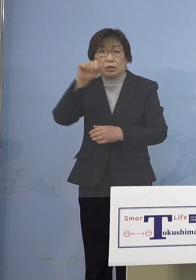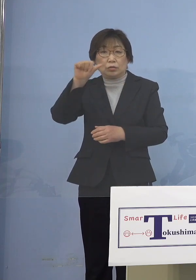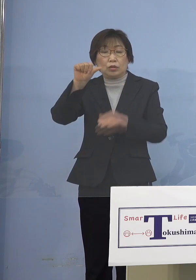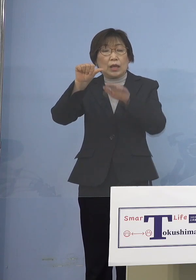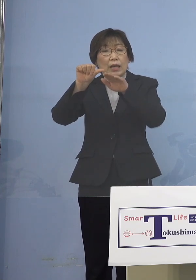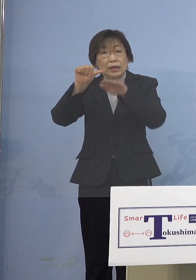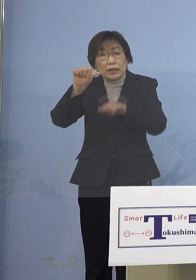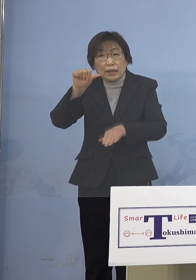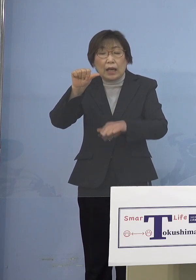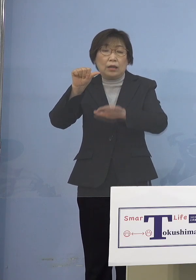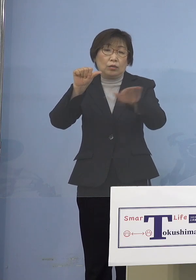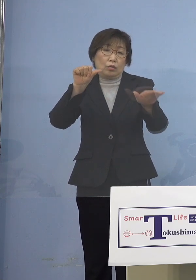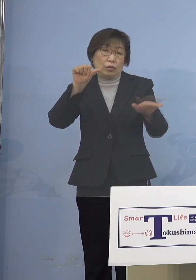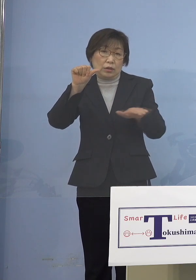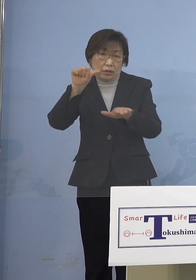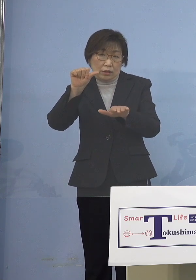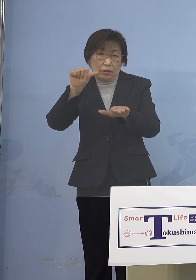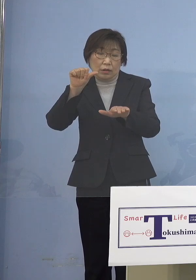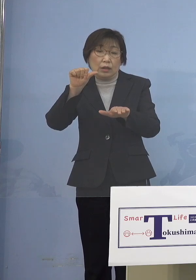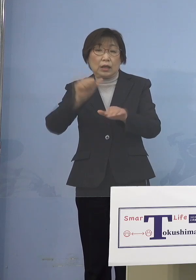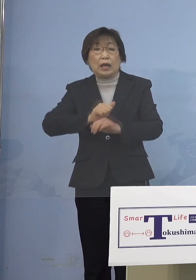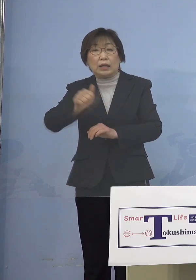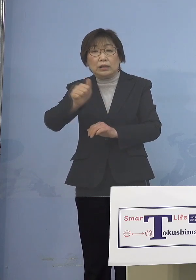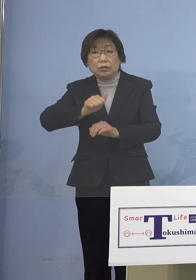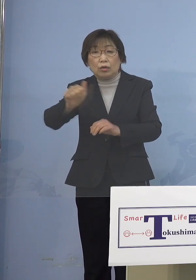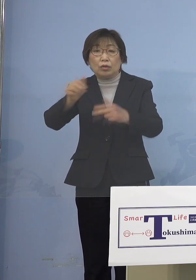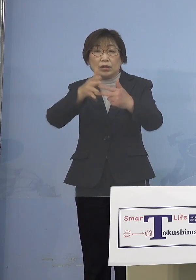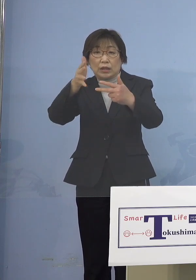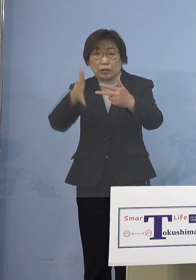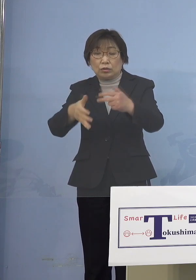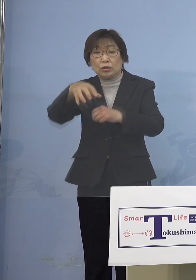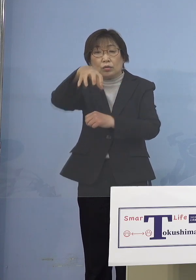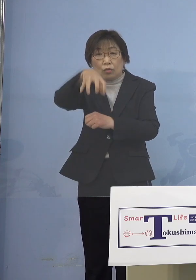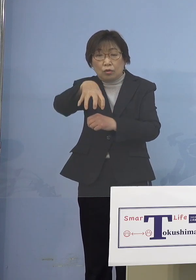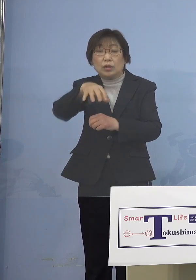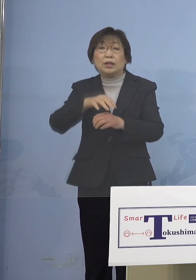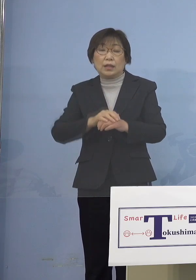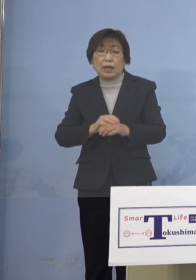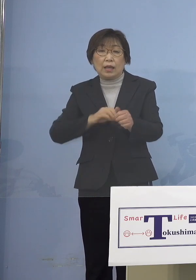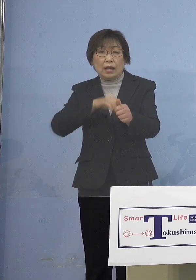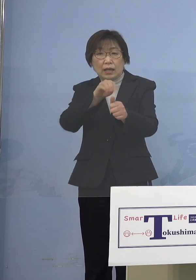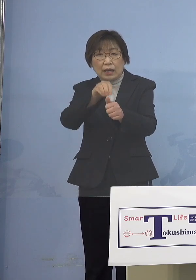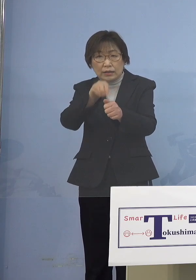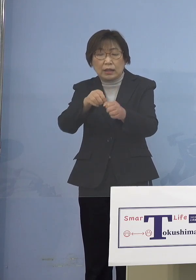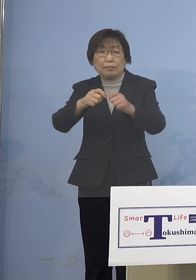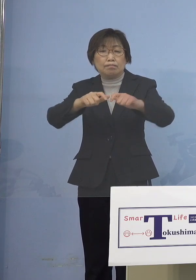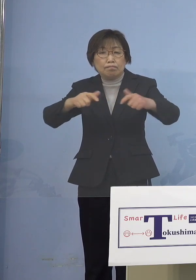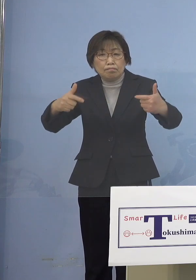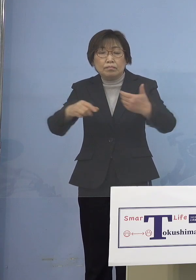利用する施設において、やはり 感染事例が多発しているところであります